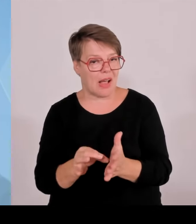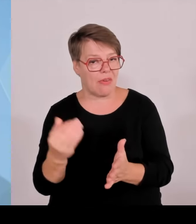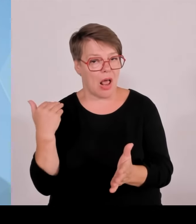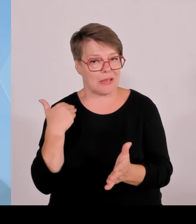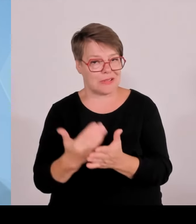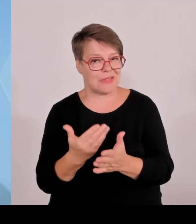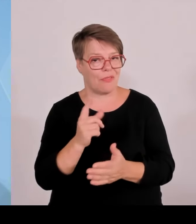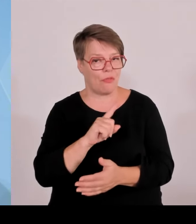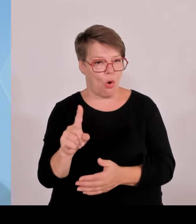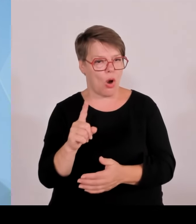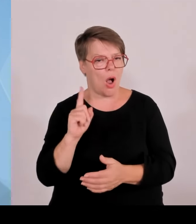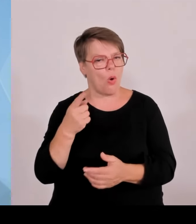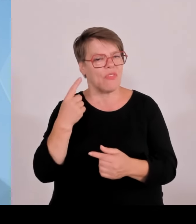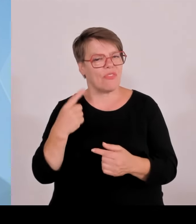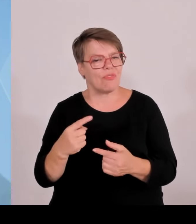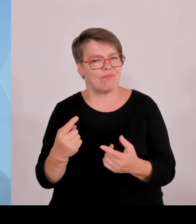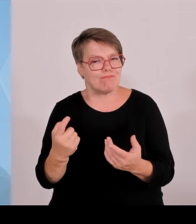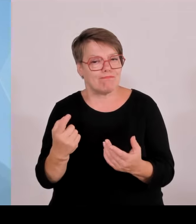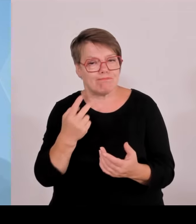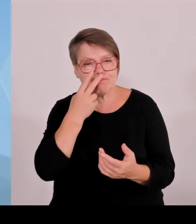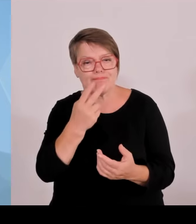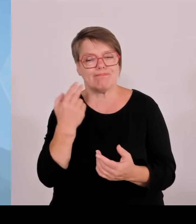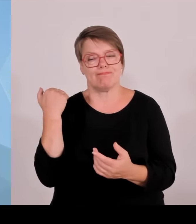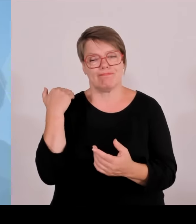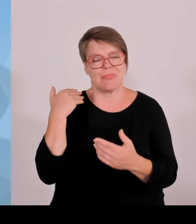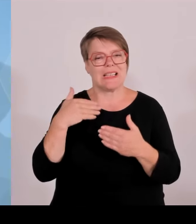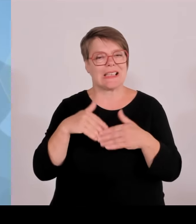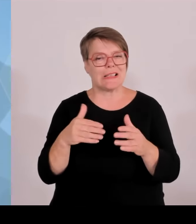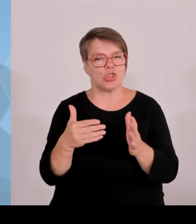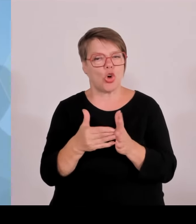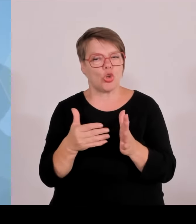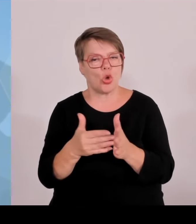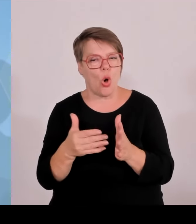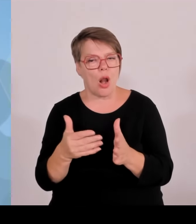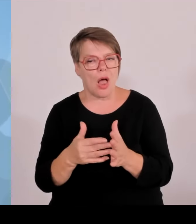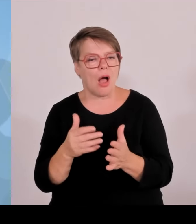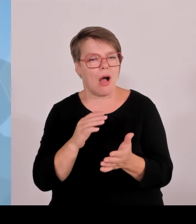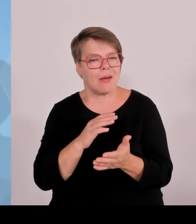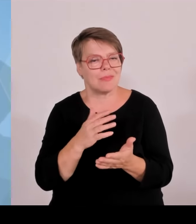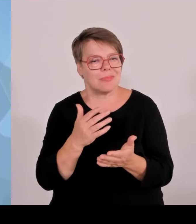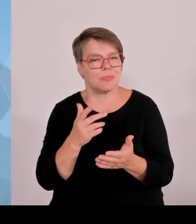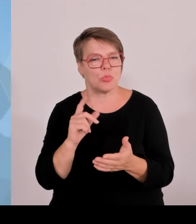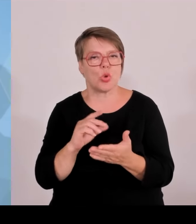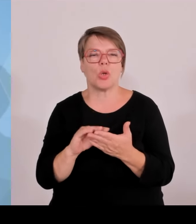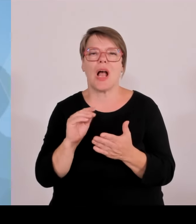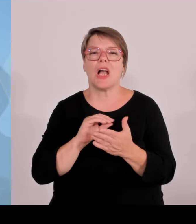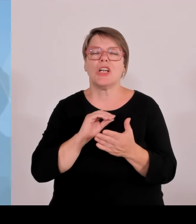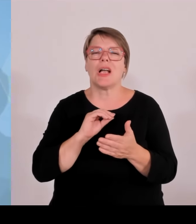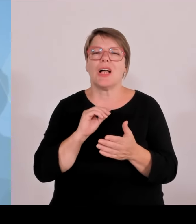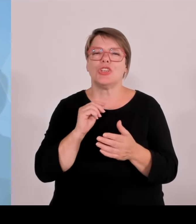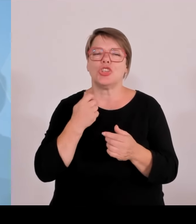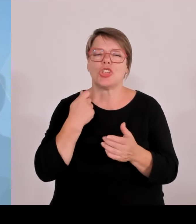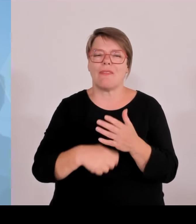betrifft, Haftbefehle oder Aufgriffe von illegalen Grenzübertritten, Tausende oder